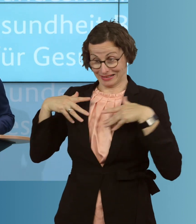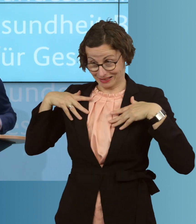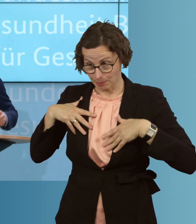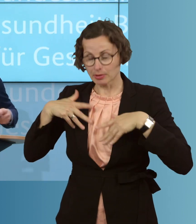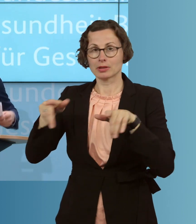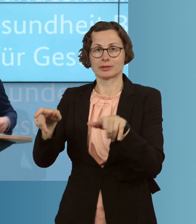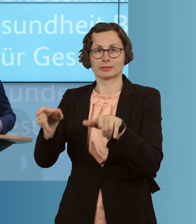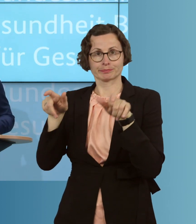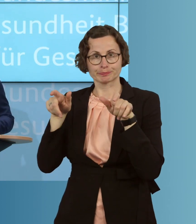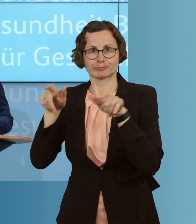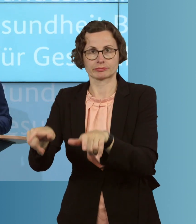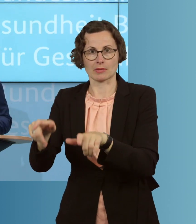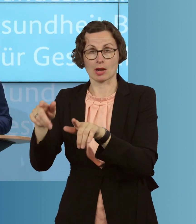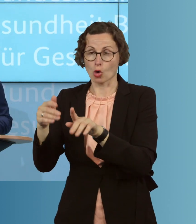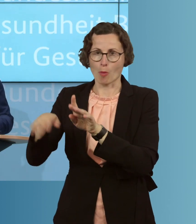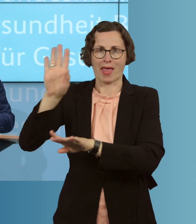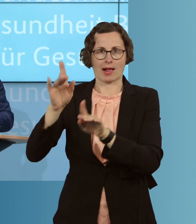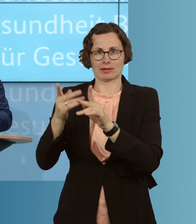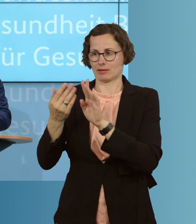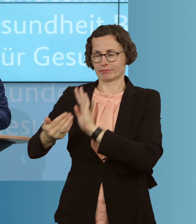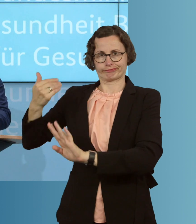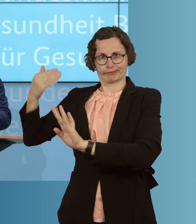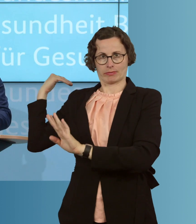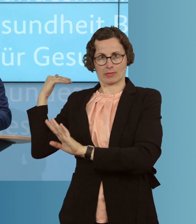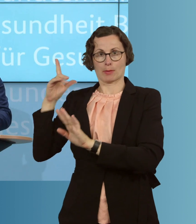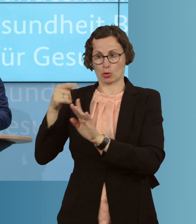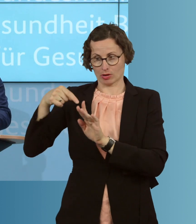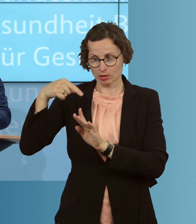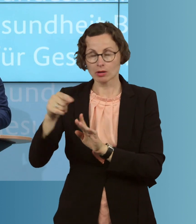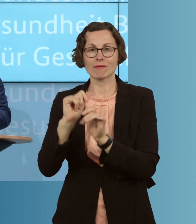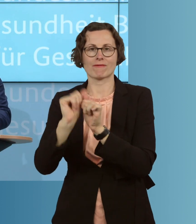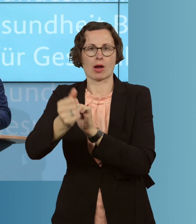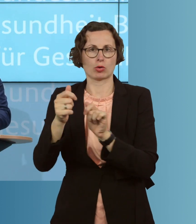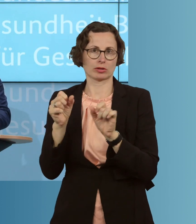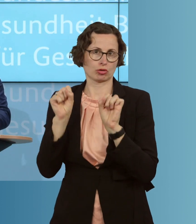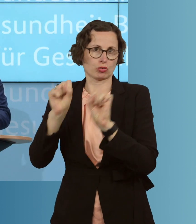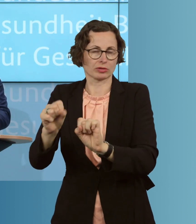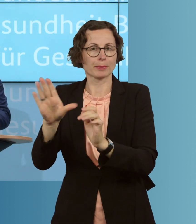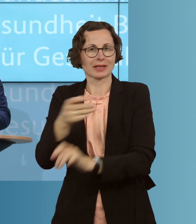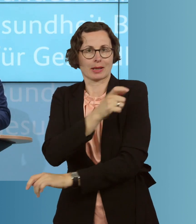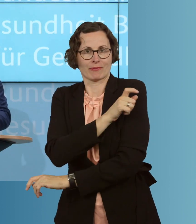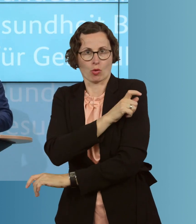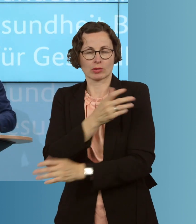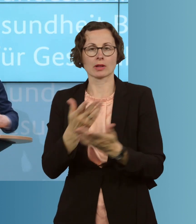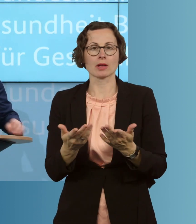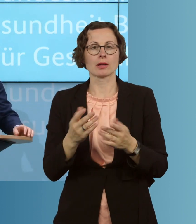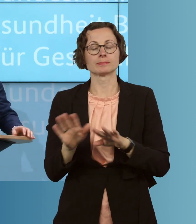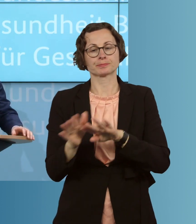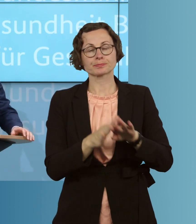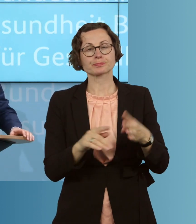als in der Vergangenheit, auch durch eine entsprechende Impfung auf ein Minimum zu reduzieren. Wir helfen, fünftens, Kleinunternehmer.